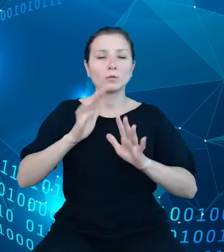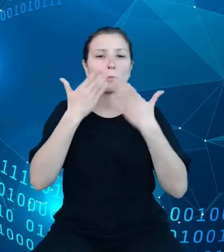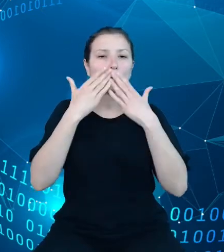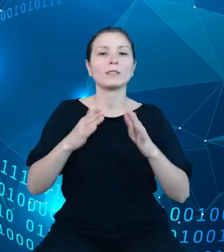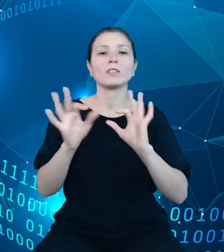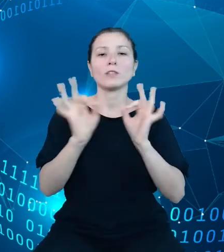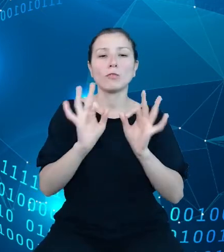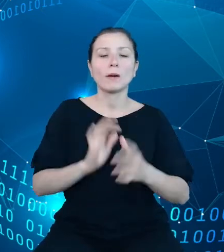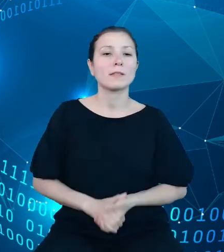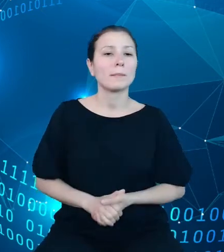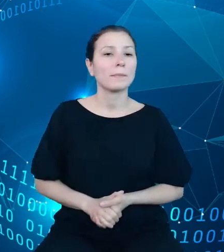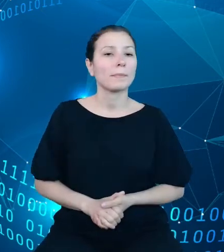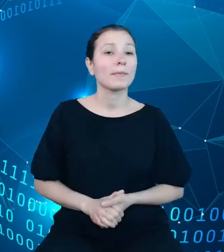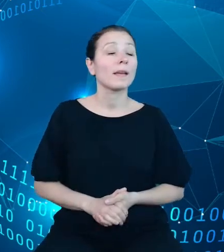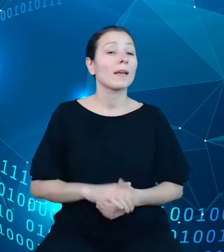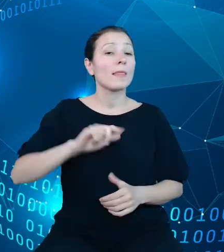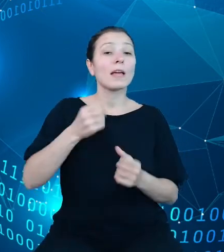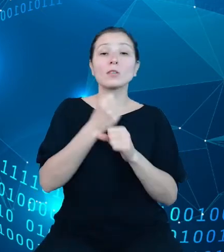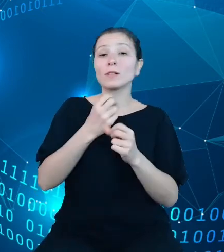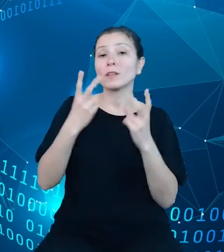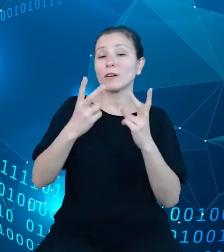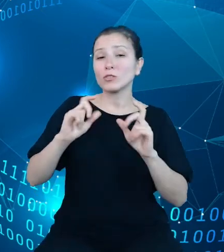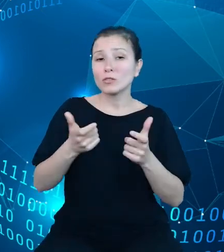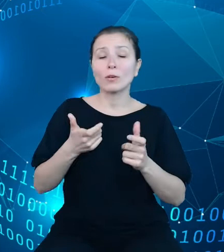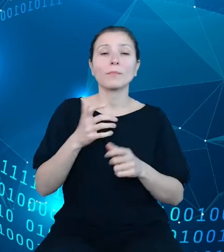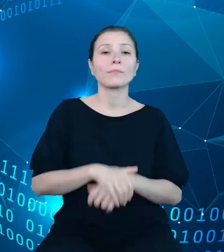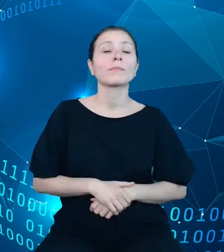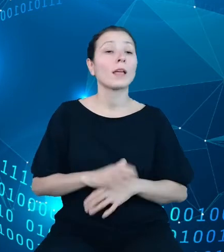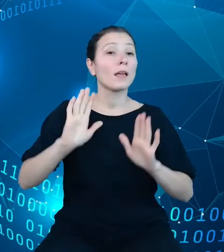istotne zadanie postrzegamy wyposażenie użytkowników w jasny i precyzyjny